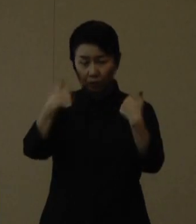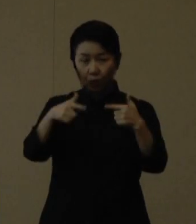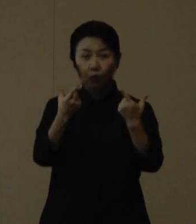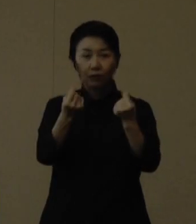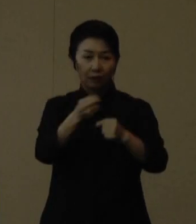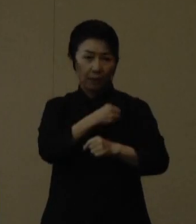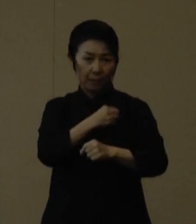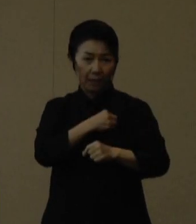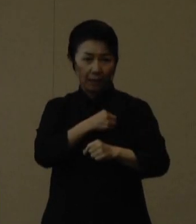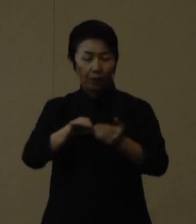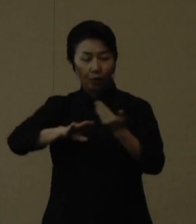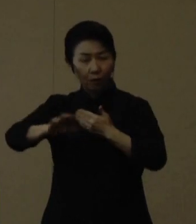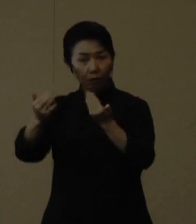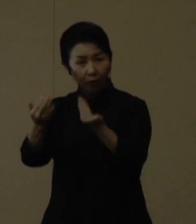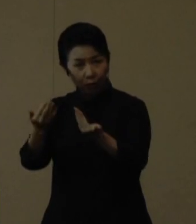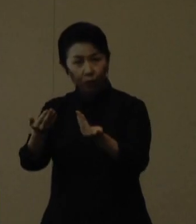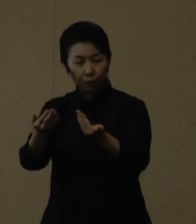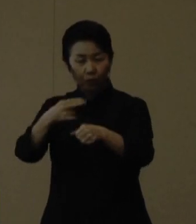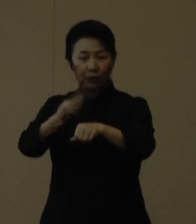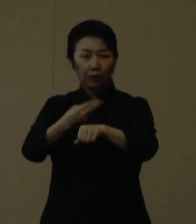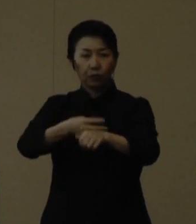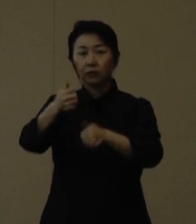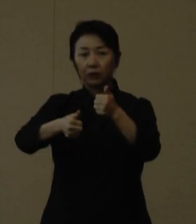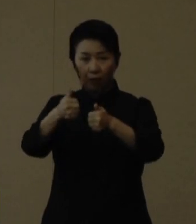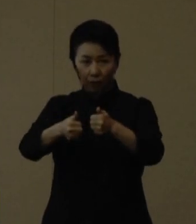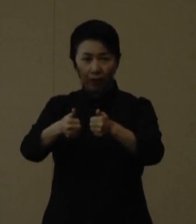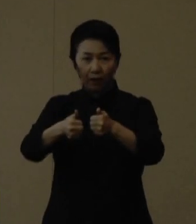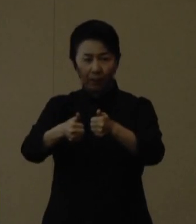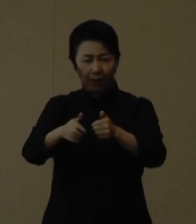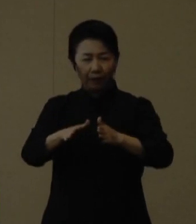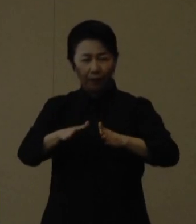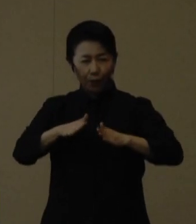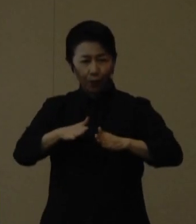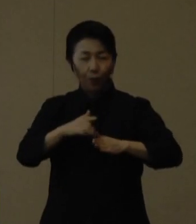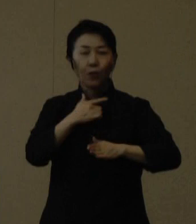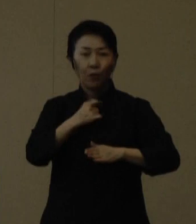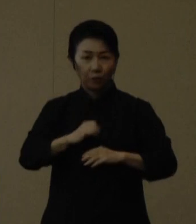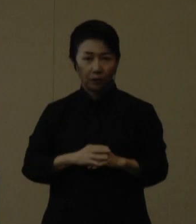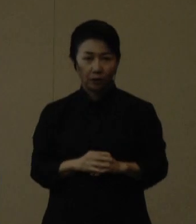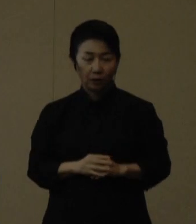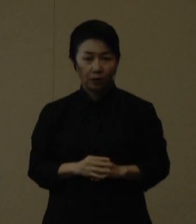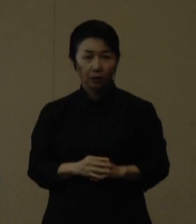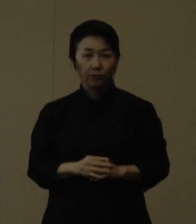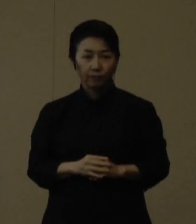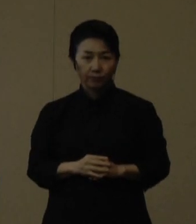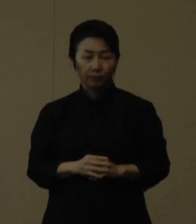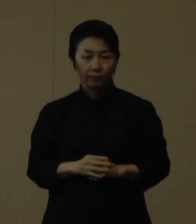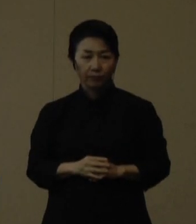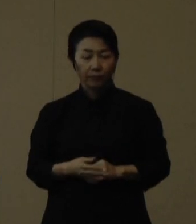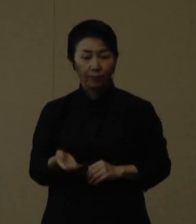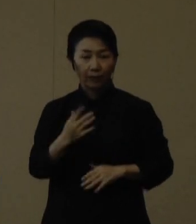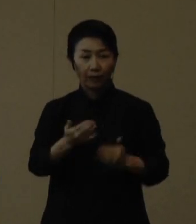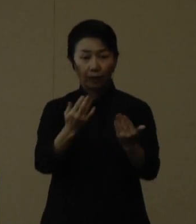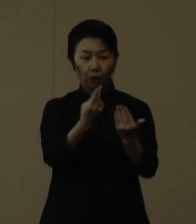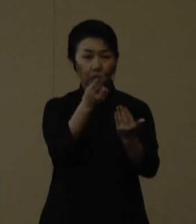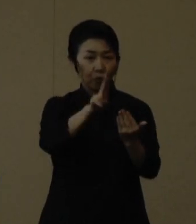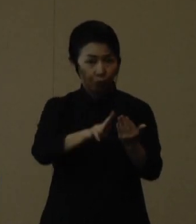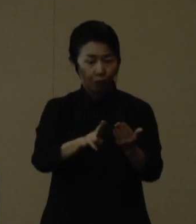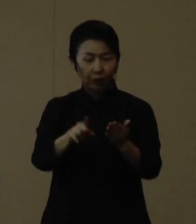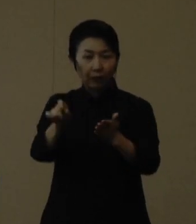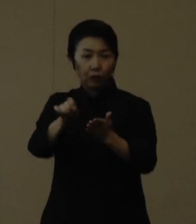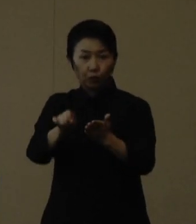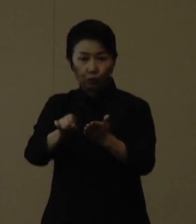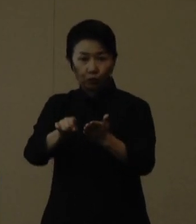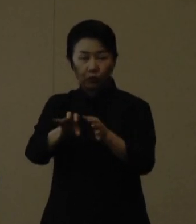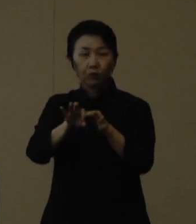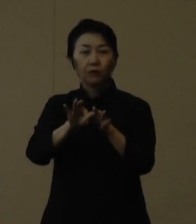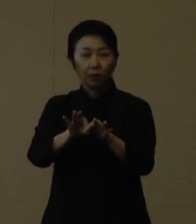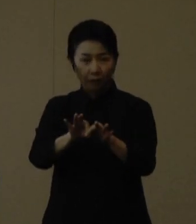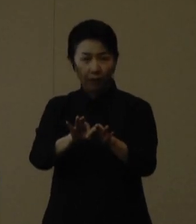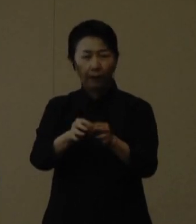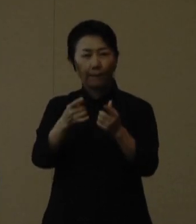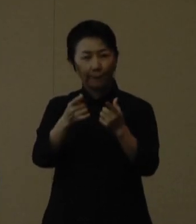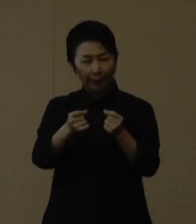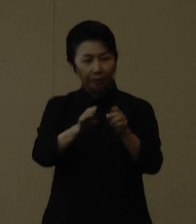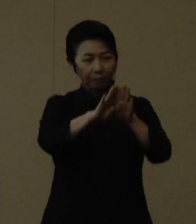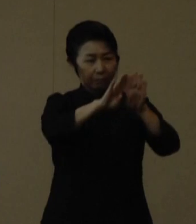他校との練習試合などは基本的には延期をしてください 次に、学童や学習塾においては、やはり換気を徹底して下さい